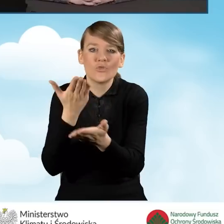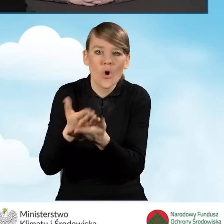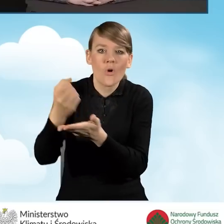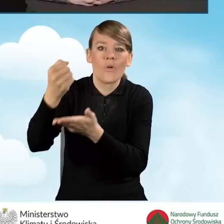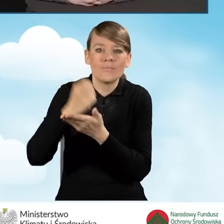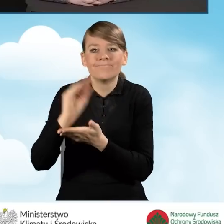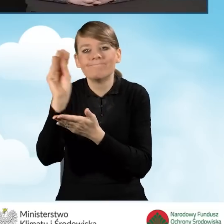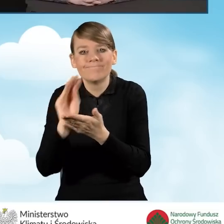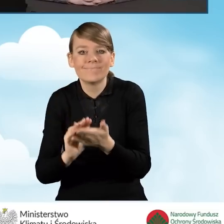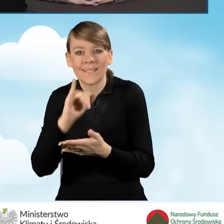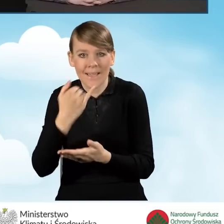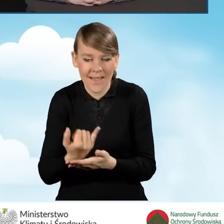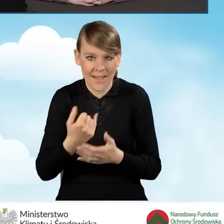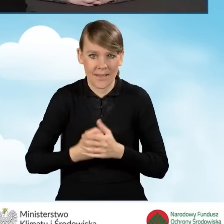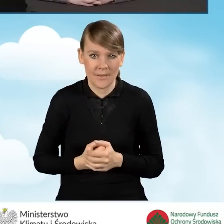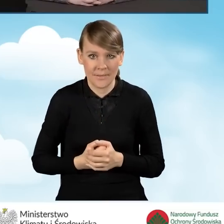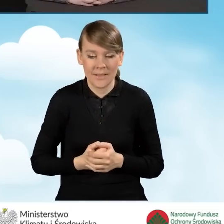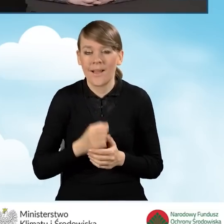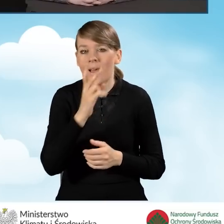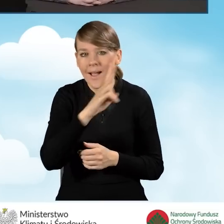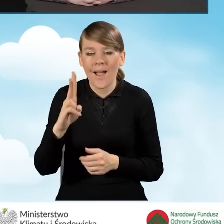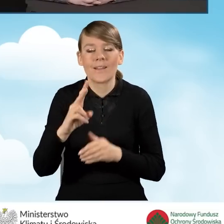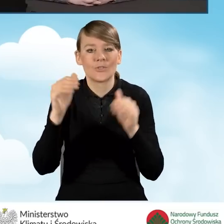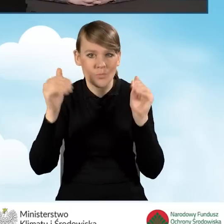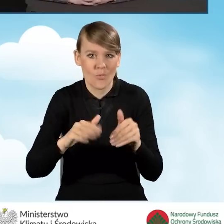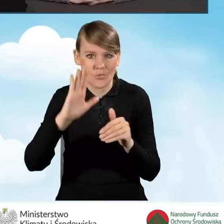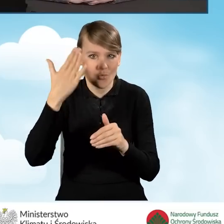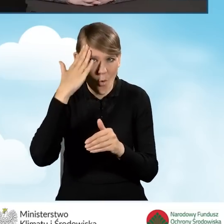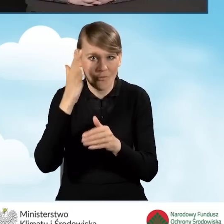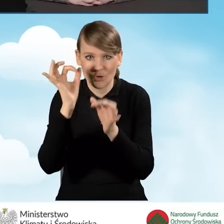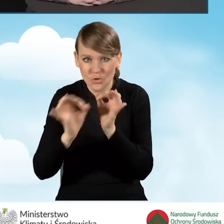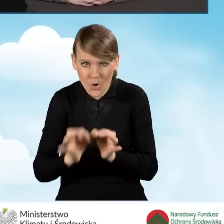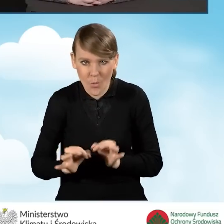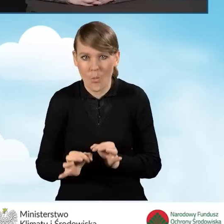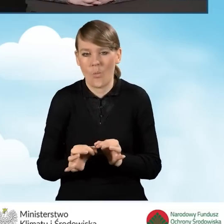tak żeby każdy mógł poznać wszystkie szczegóły i żeby nie było wątpliwości.